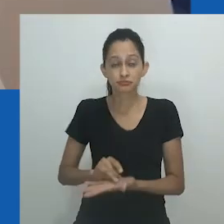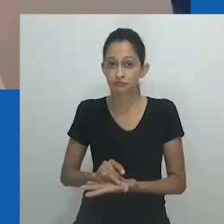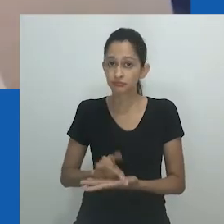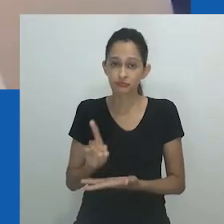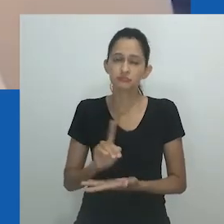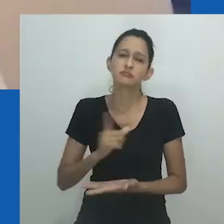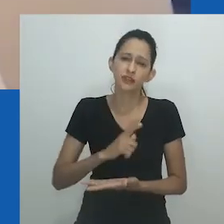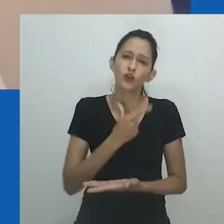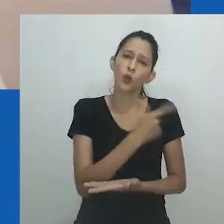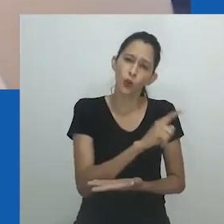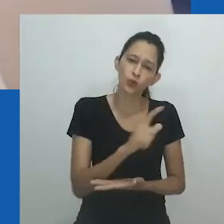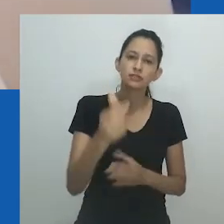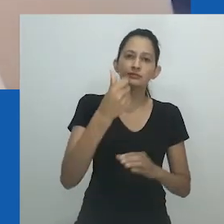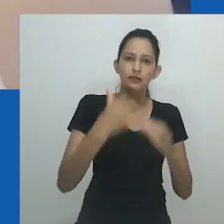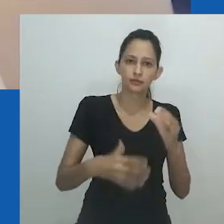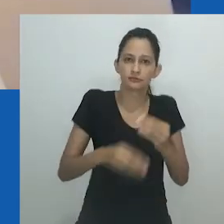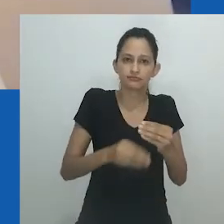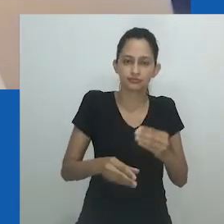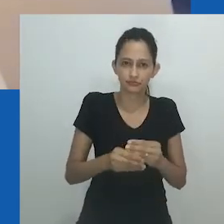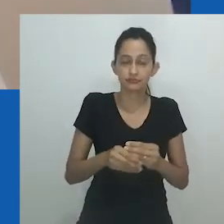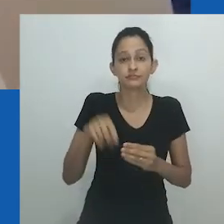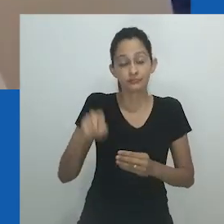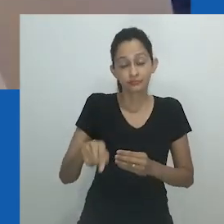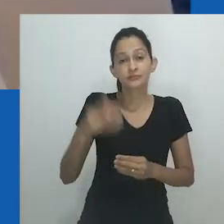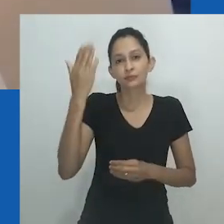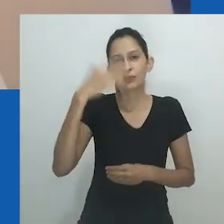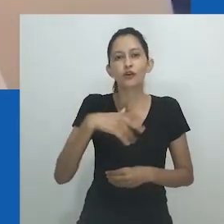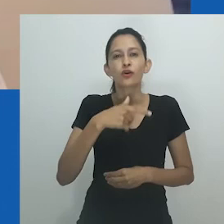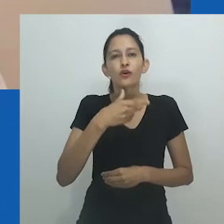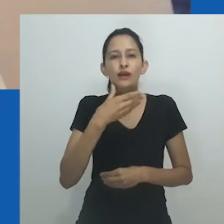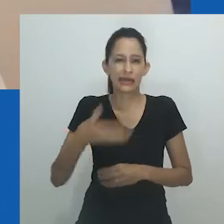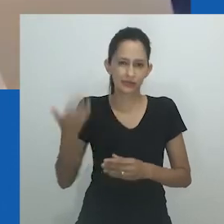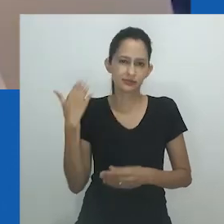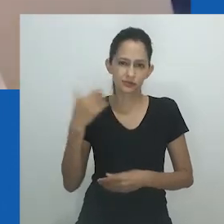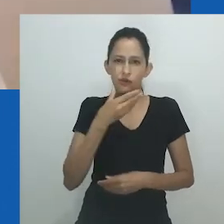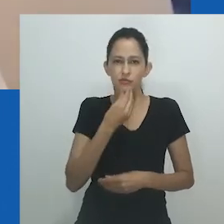A nostalgia de Hlobo brinca radicalmente com a linguagem e a materialidade do gênero.